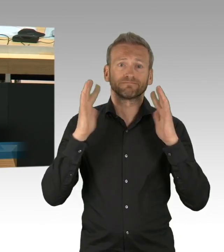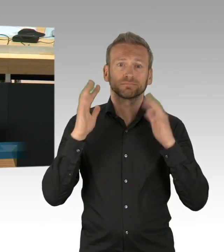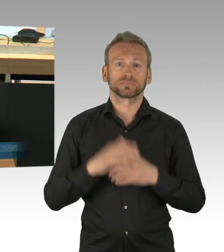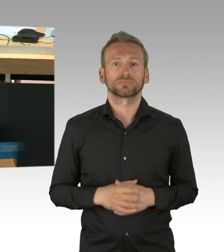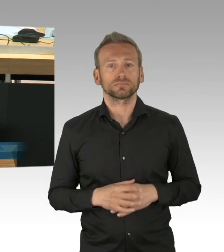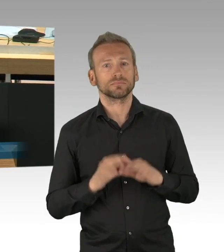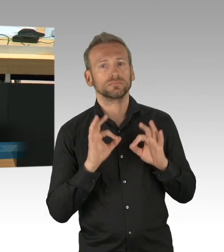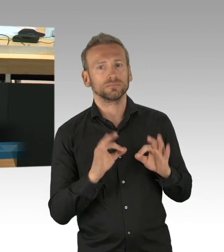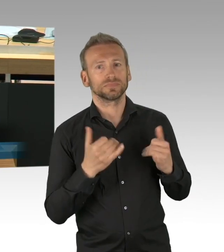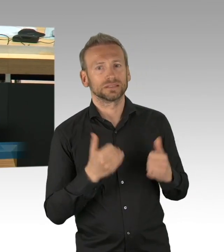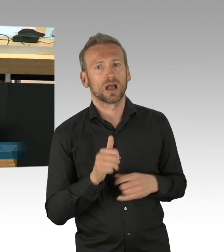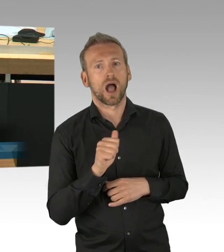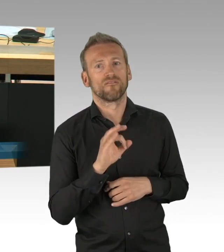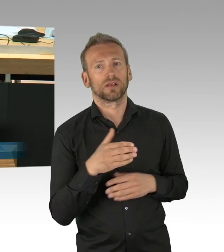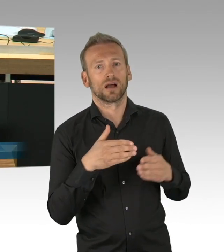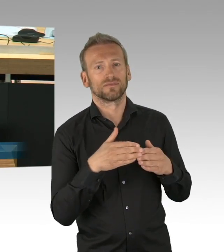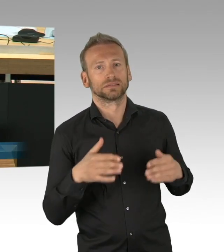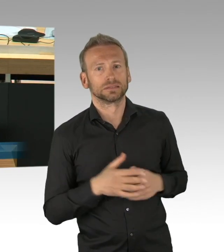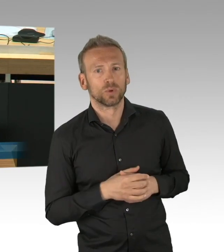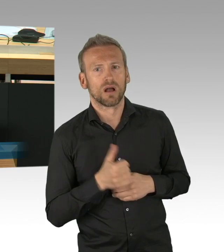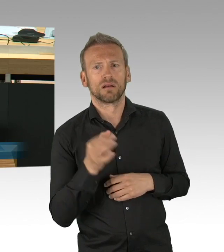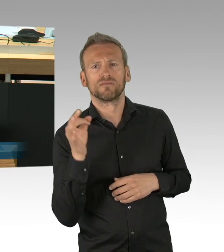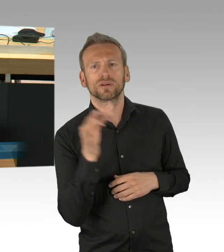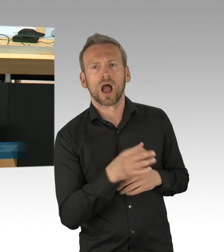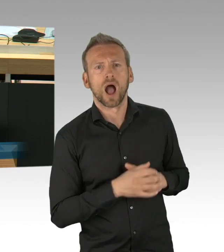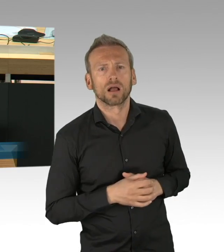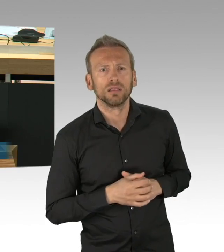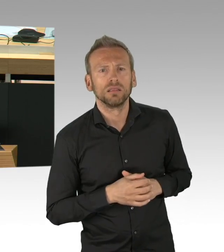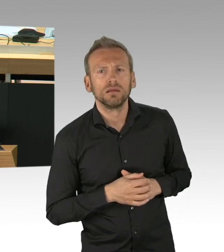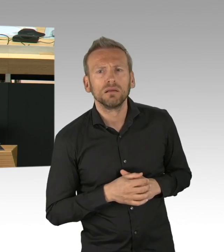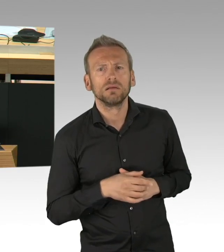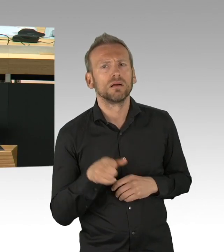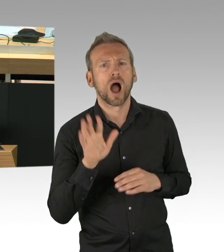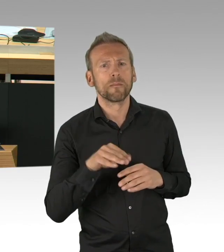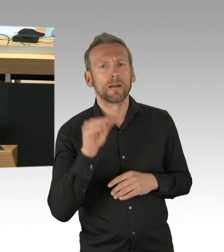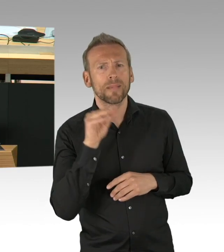nur frage ich mich, wo war denn in den letzten Wochen die FDP-Fraktion? Wo war sie denn?